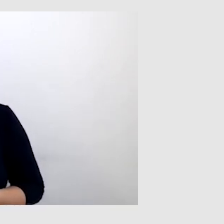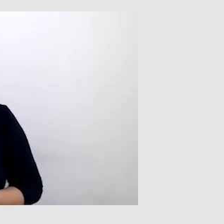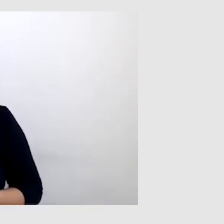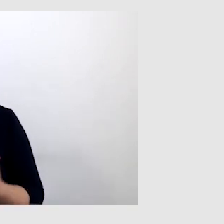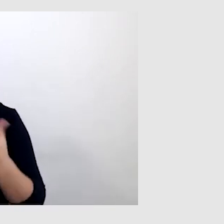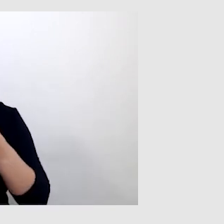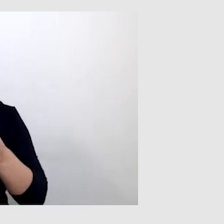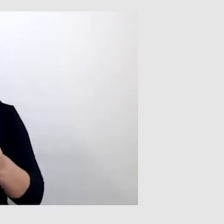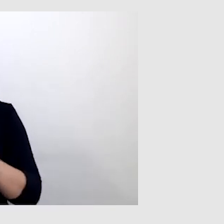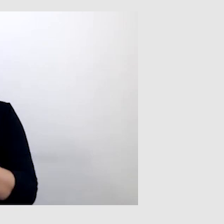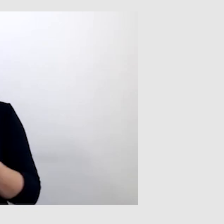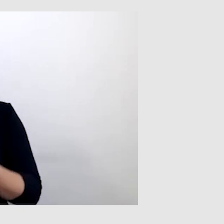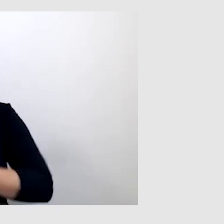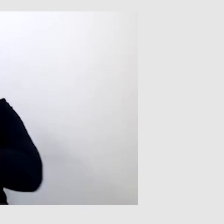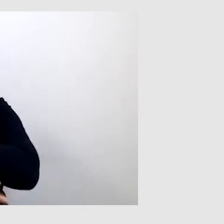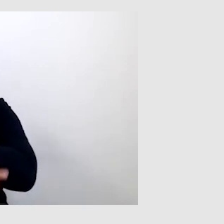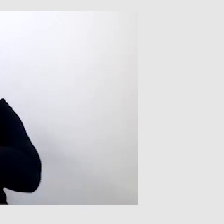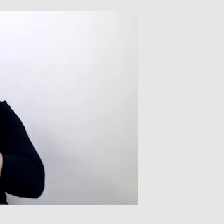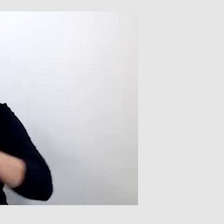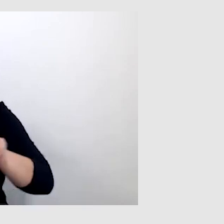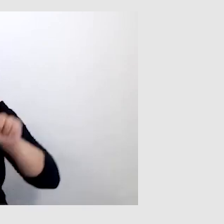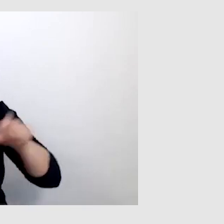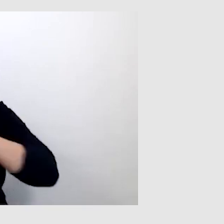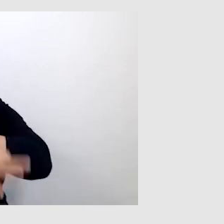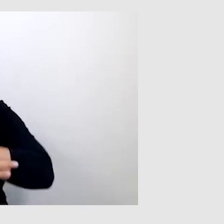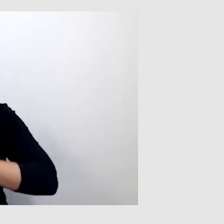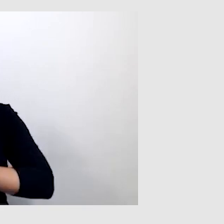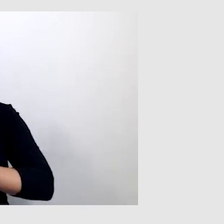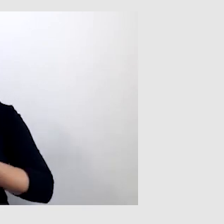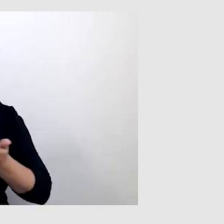Paweł jest studentem Uniwersytetu Śląskiego.